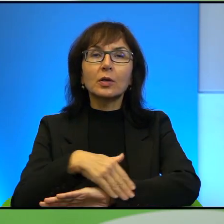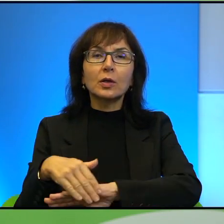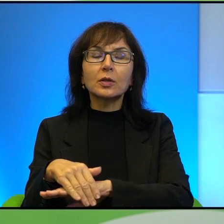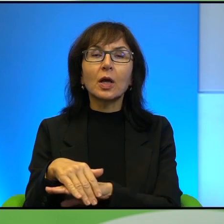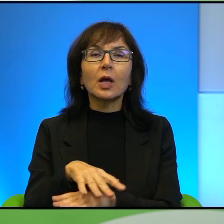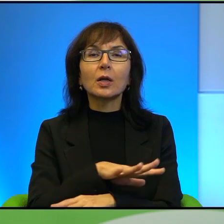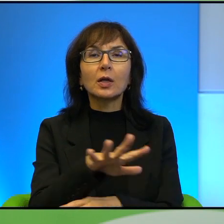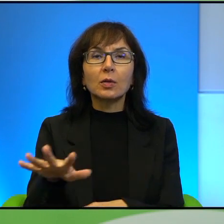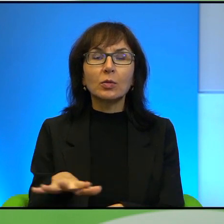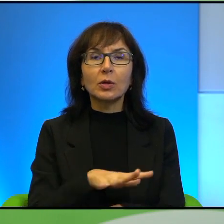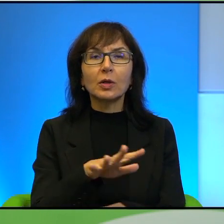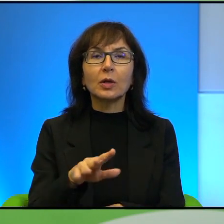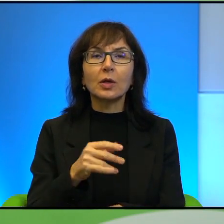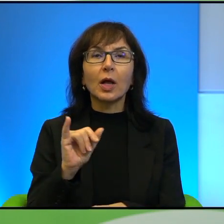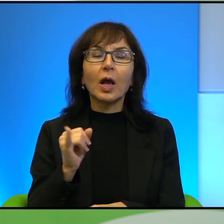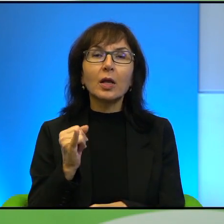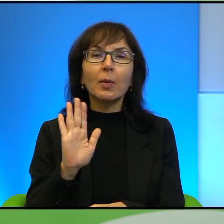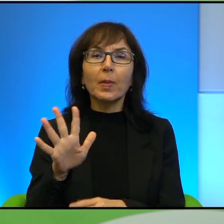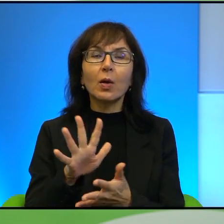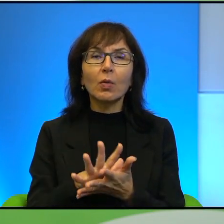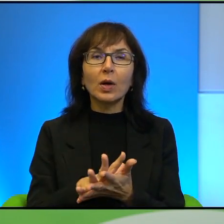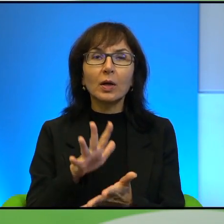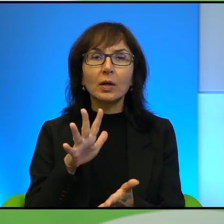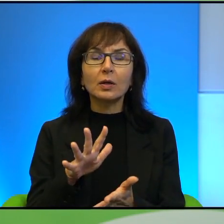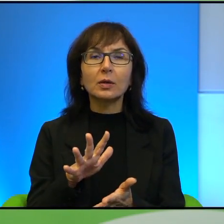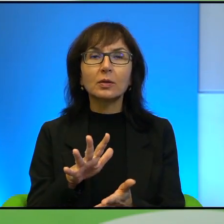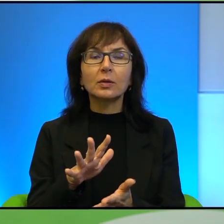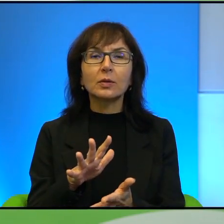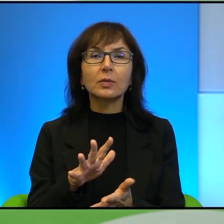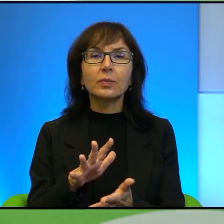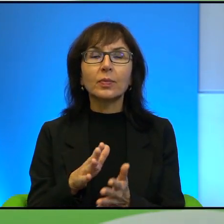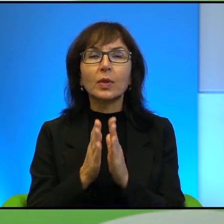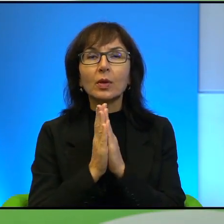Jaki one mają charakter i proszę też nam troszkę powiedzieć o tych granicach,